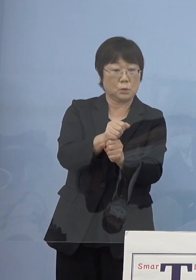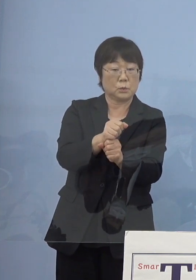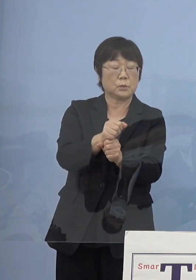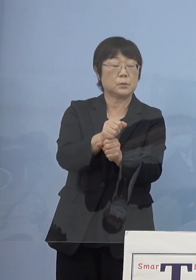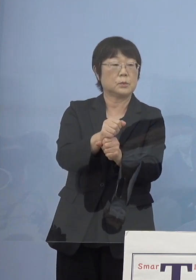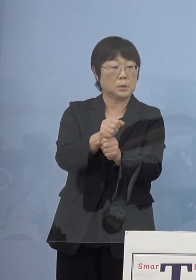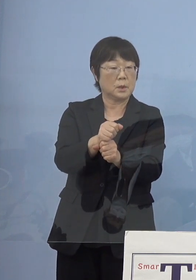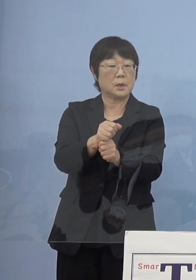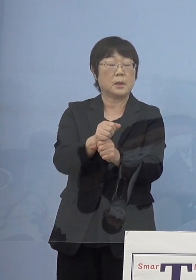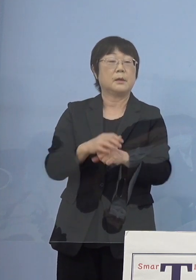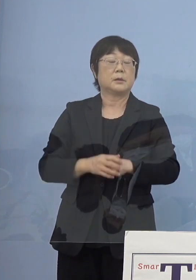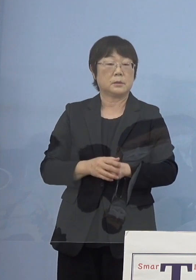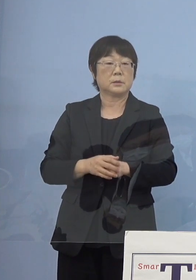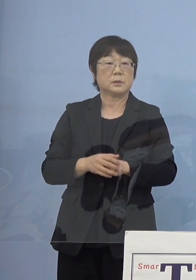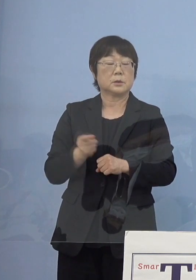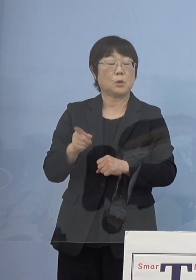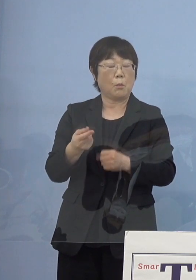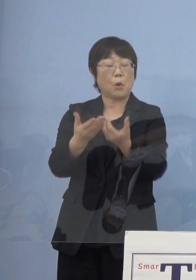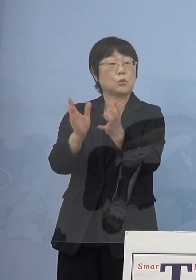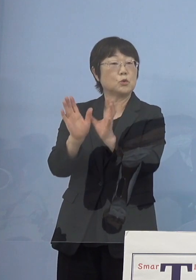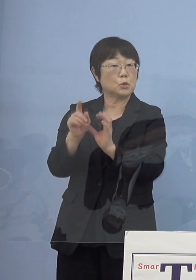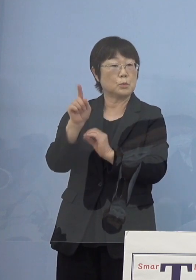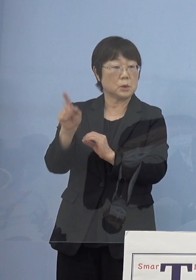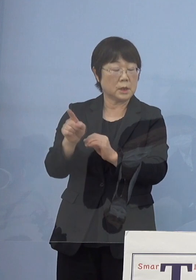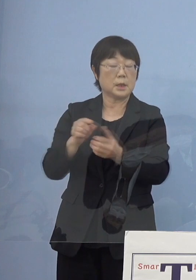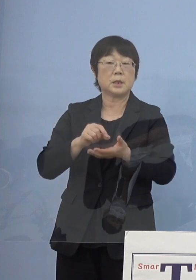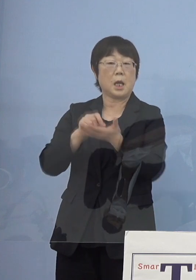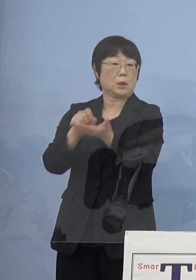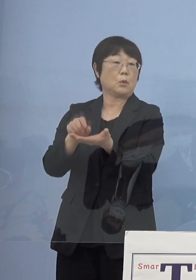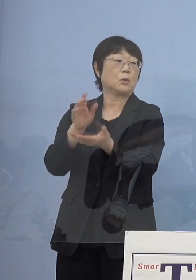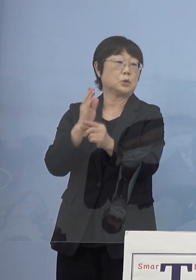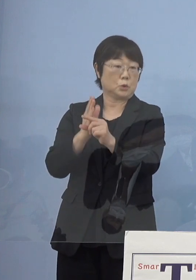損保グループの皆さん方に 提供させていただいているんですが